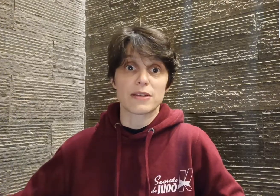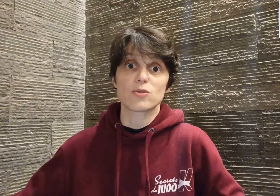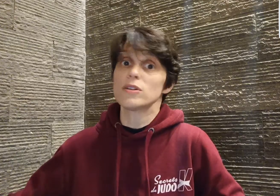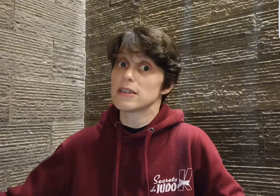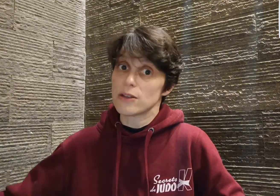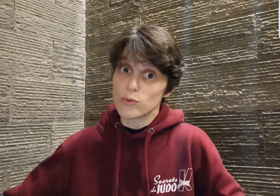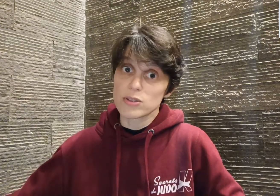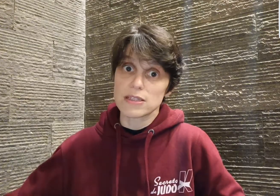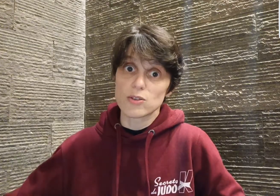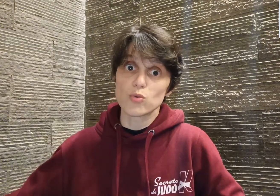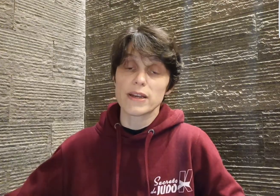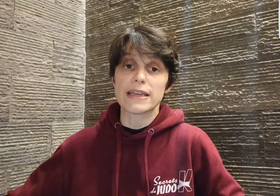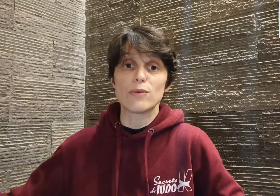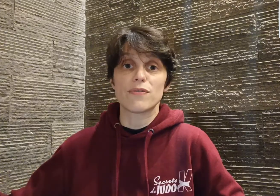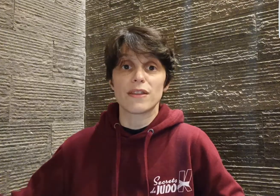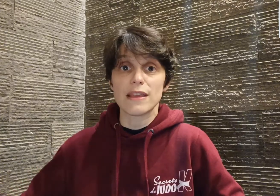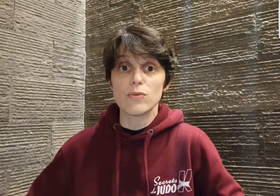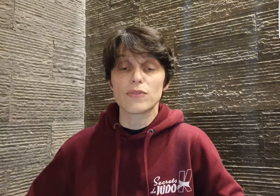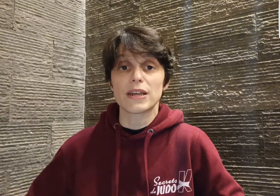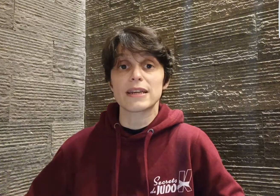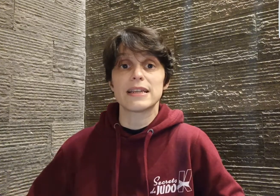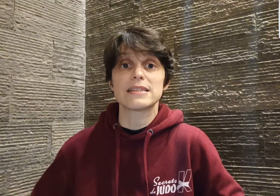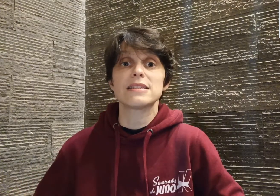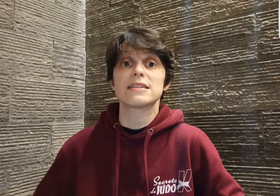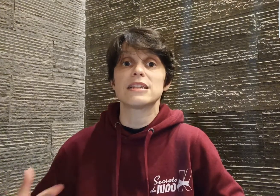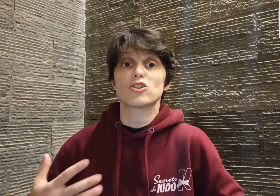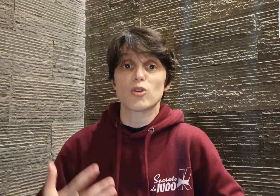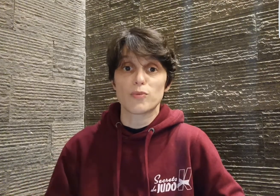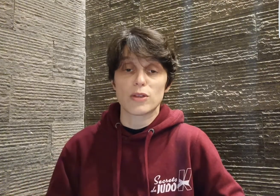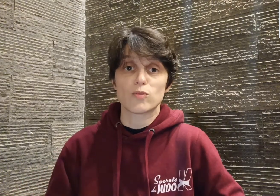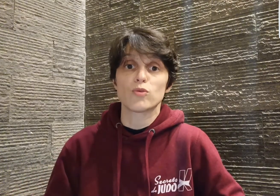martiaux qui est lui aussi sourd et qui lui fait découvrir qu'il existe des championnats du monde